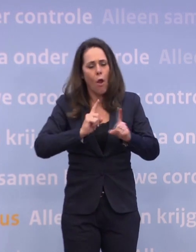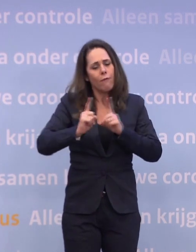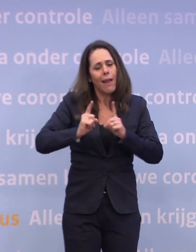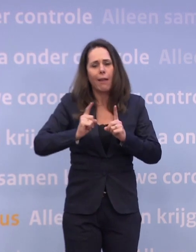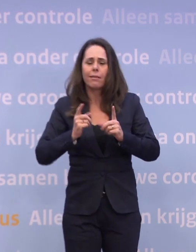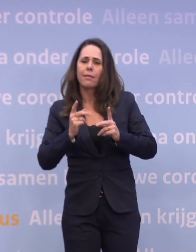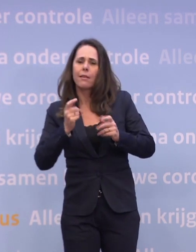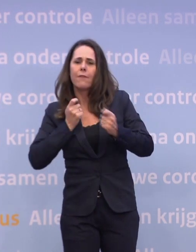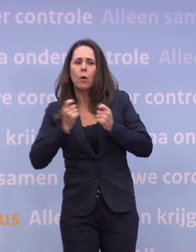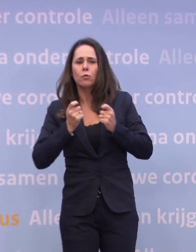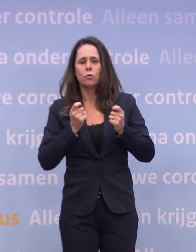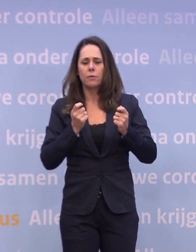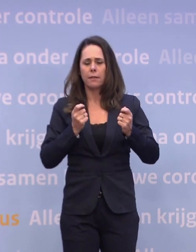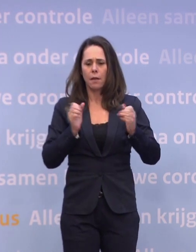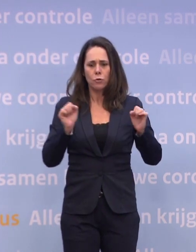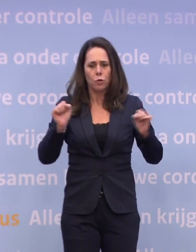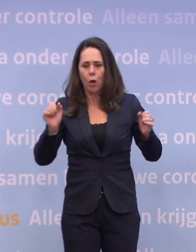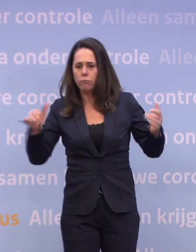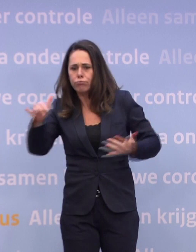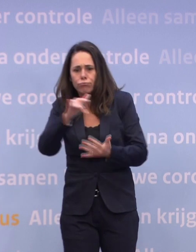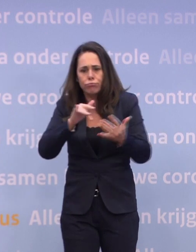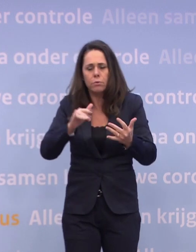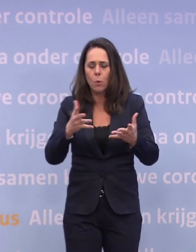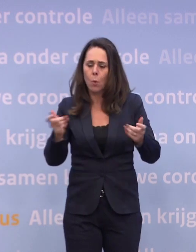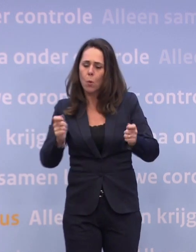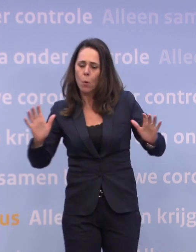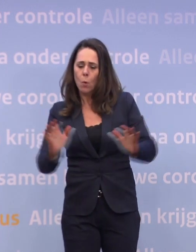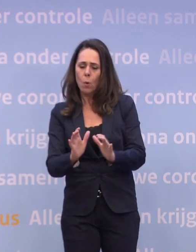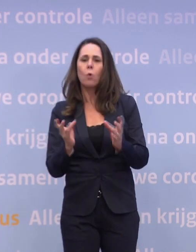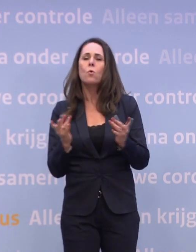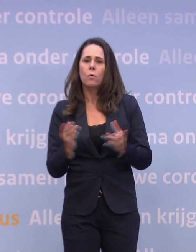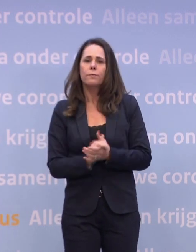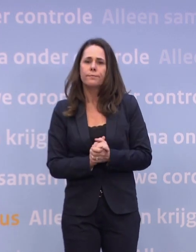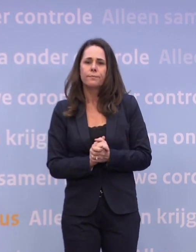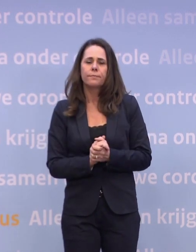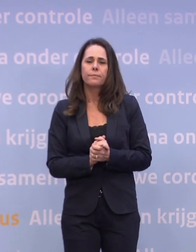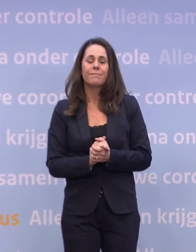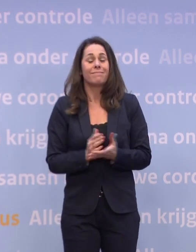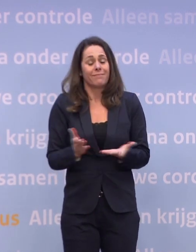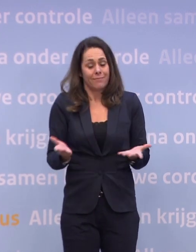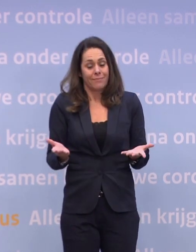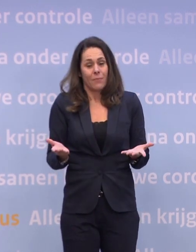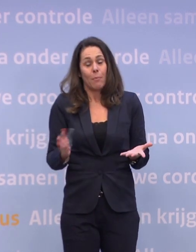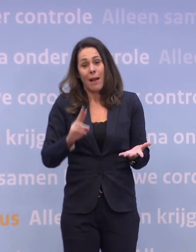...om te kijken hoe je de drukte in toom kan houden. Maar ook daarvoor geldt weer: uiteindelijk gaat het in de kern om naleving...